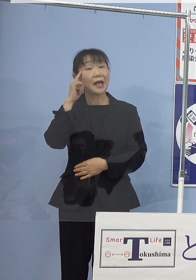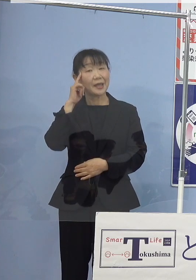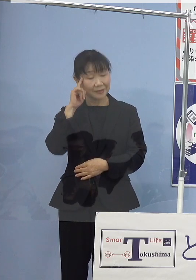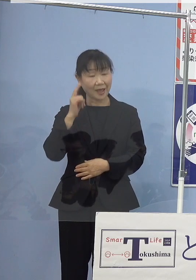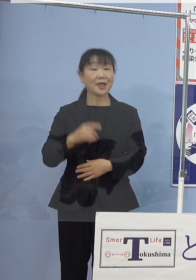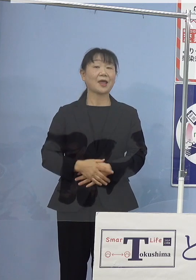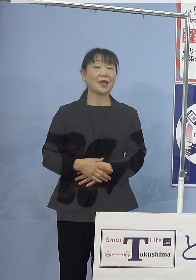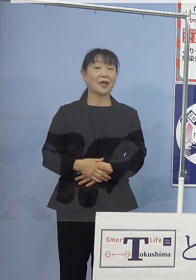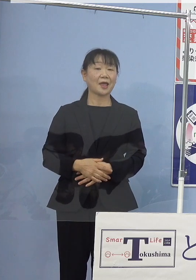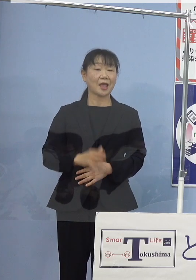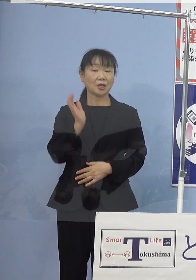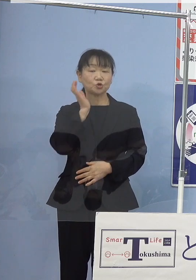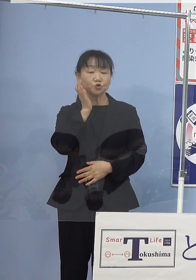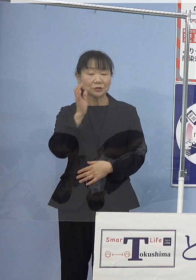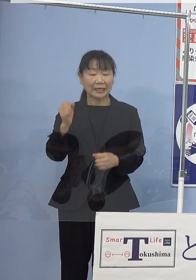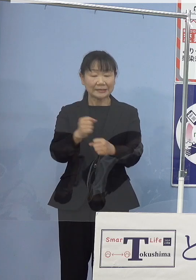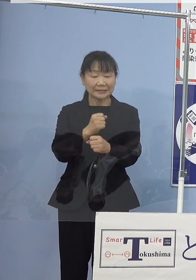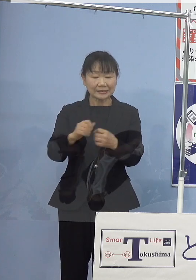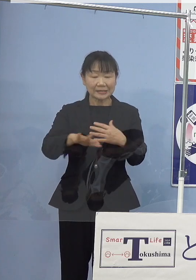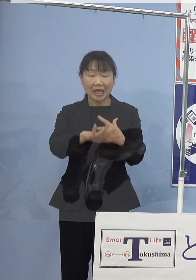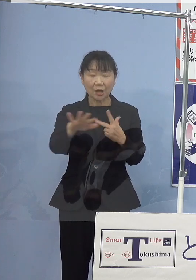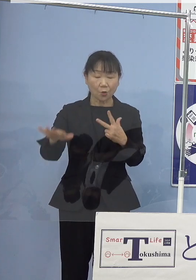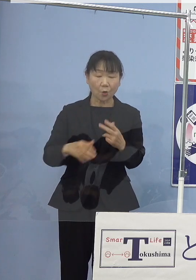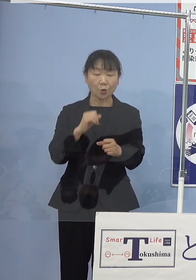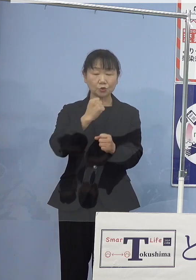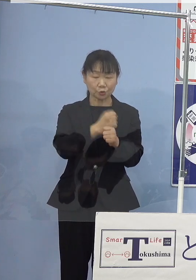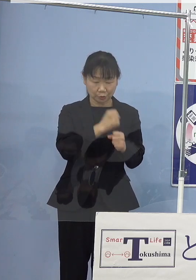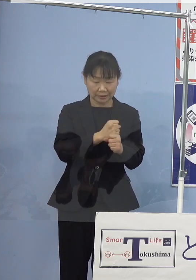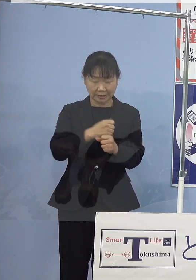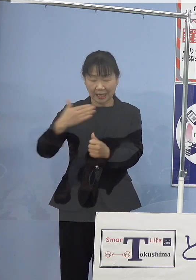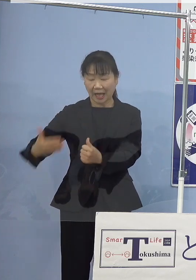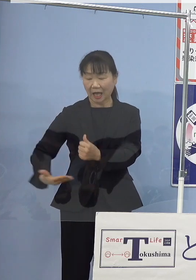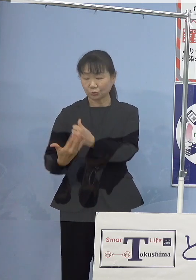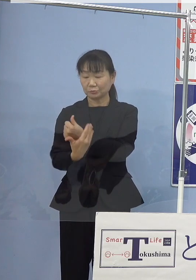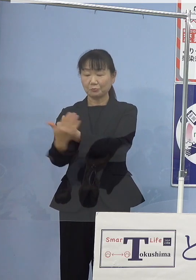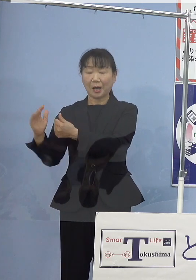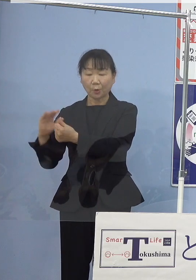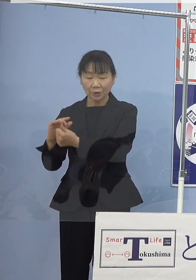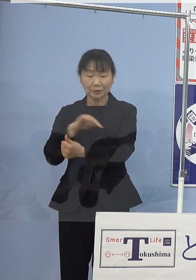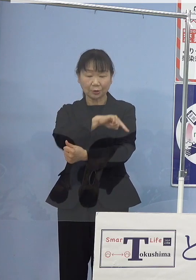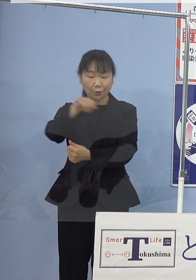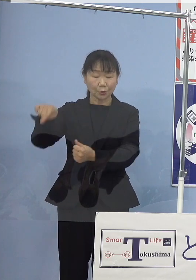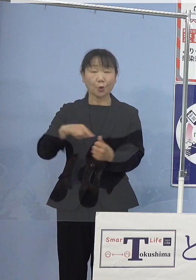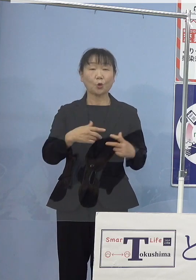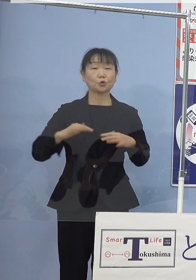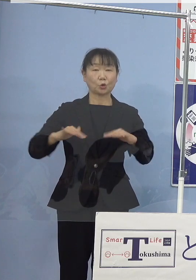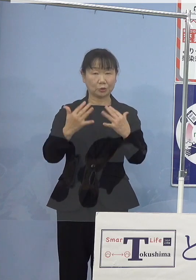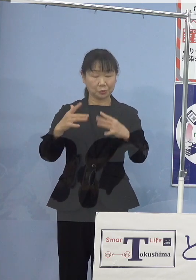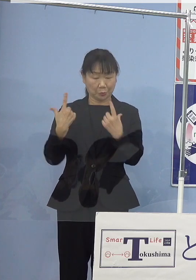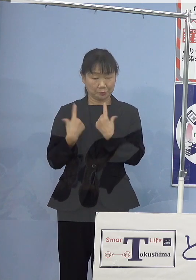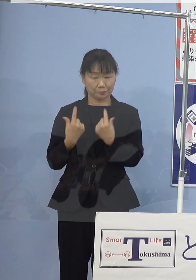水産資源を「作り、育み、守る」取組みを 着実に進めて参ります